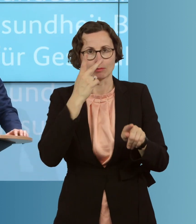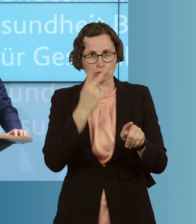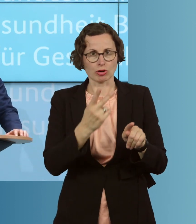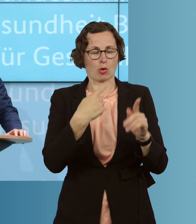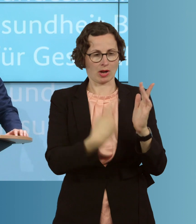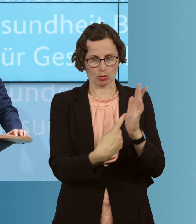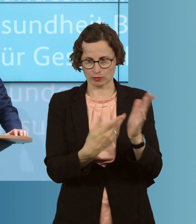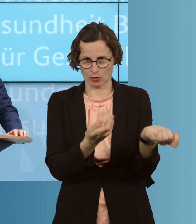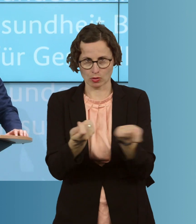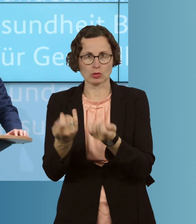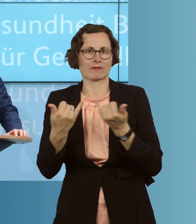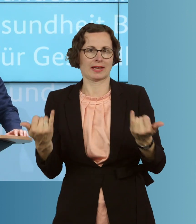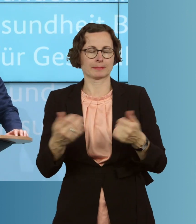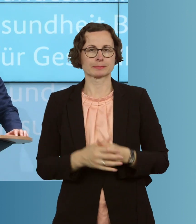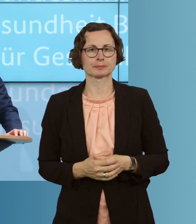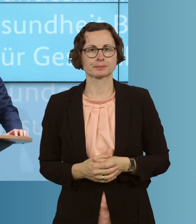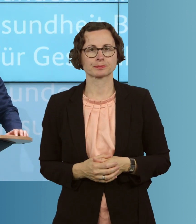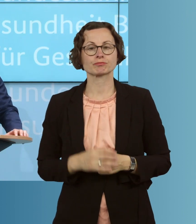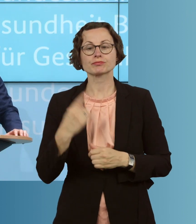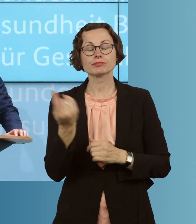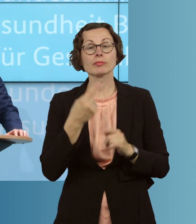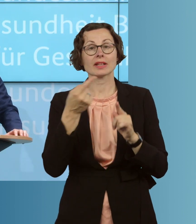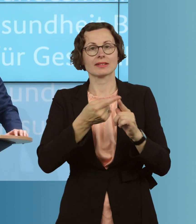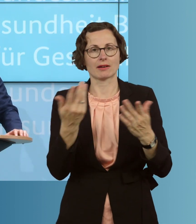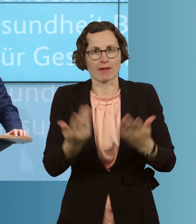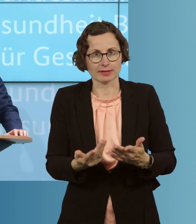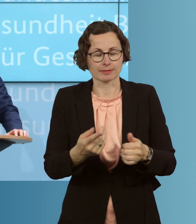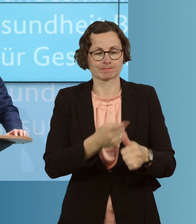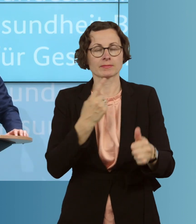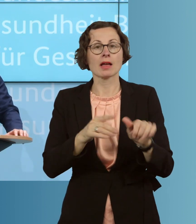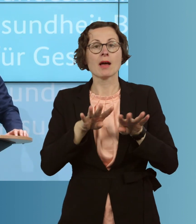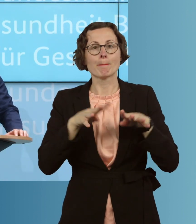reagieren. Unsere Ziele sind dabei, das Pandemiegeschehen besser einschätzen